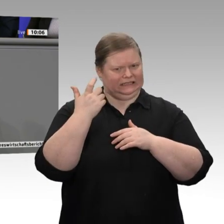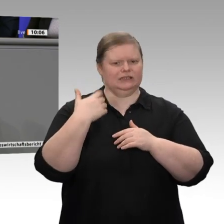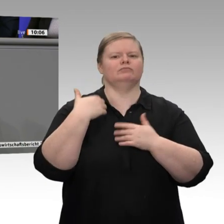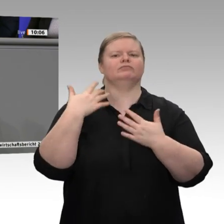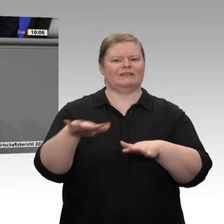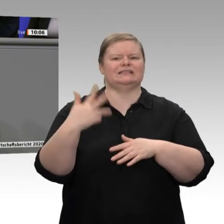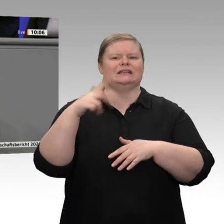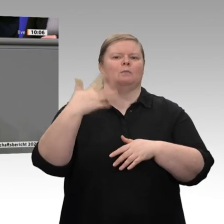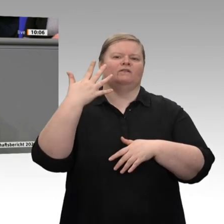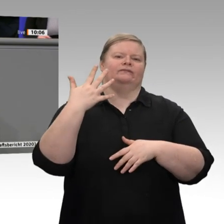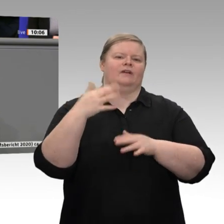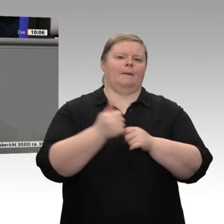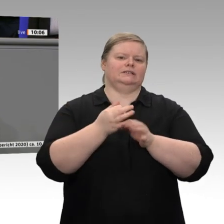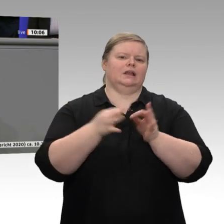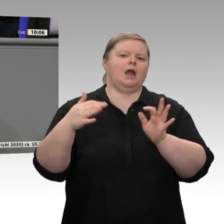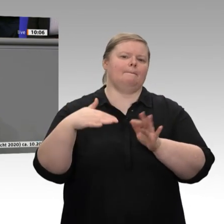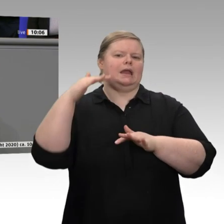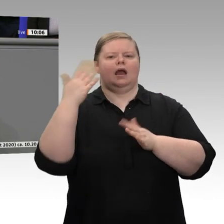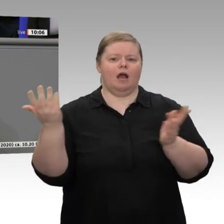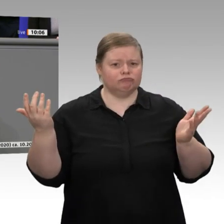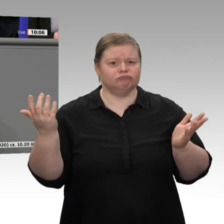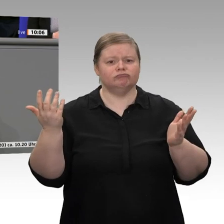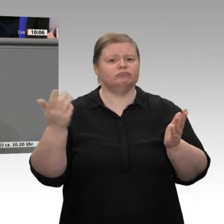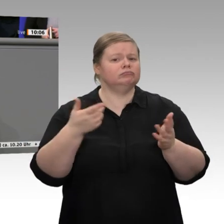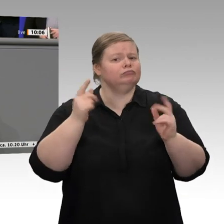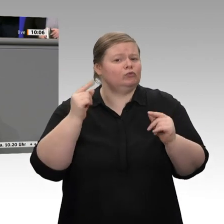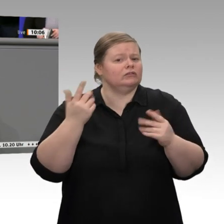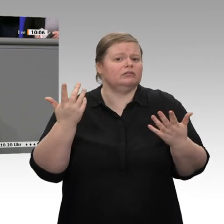auf 1,1 Prozent darstellen. Damit sollten wir uns aber nicht